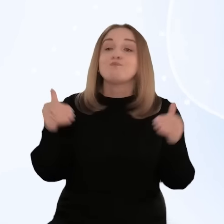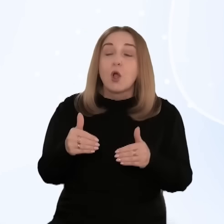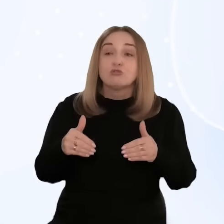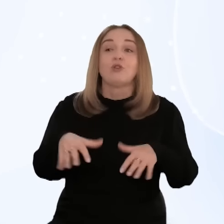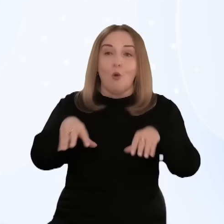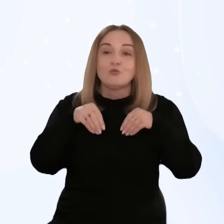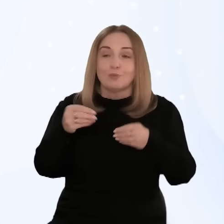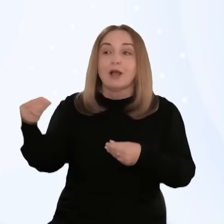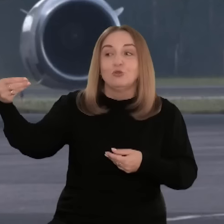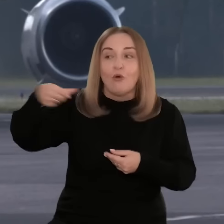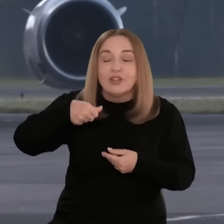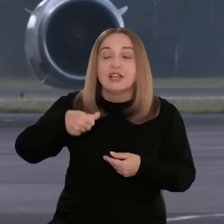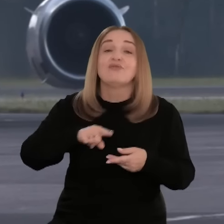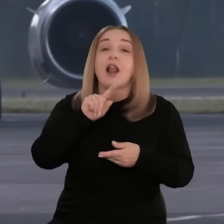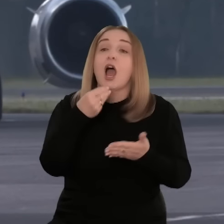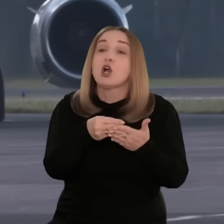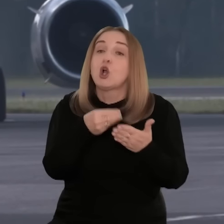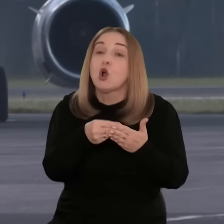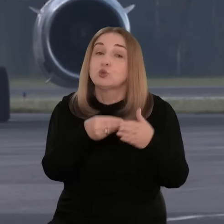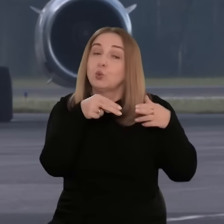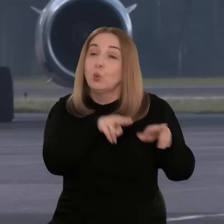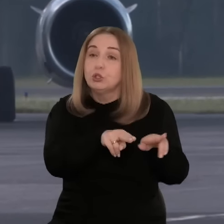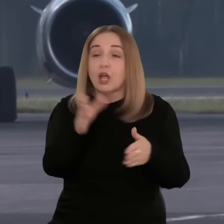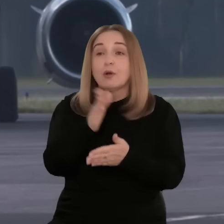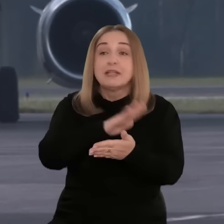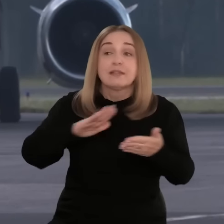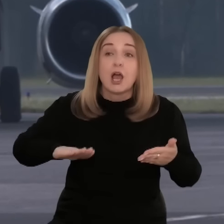dla poszczególnych województw. Te mogą zapewnić dofinansowanie